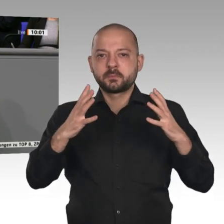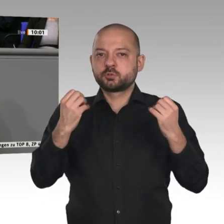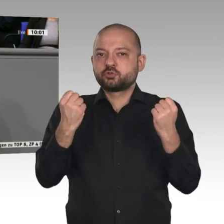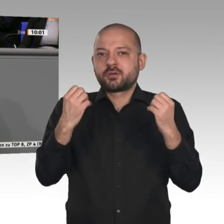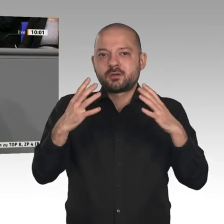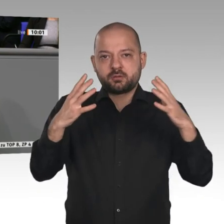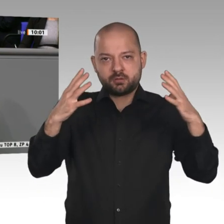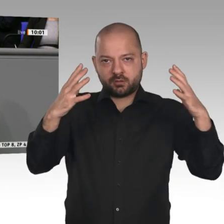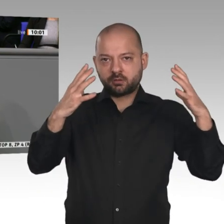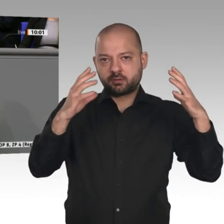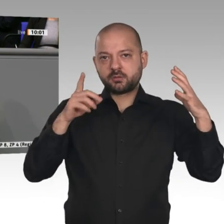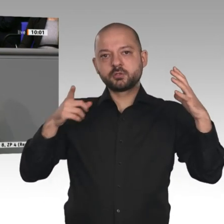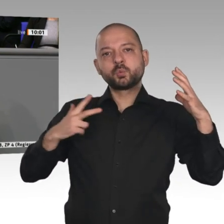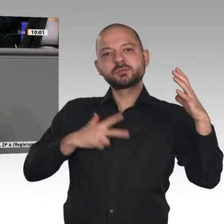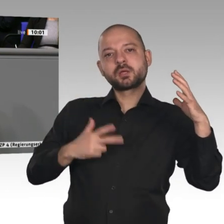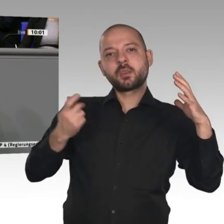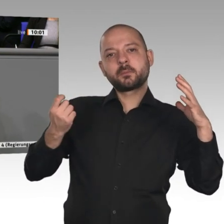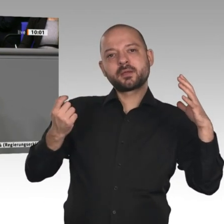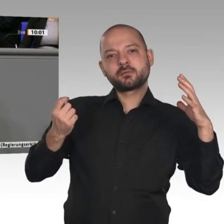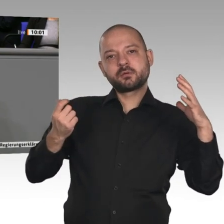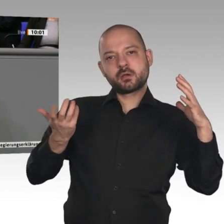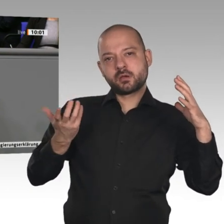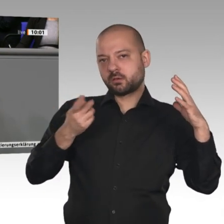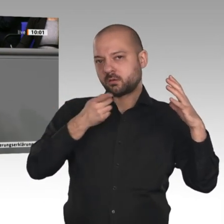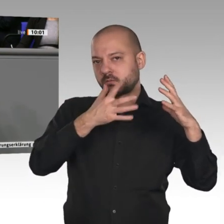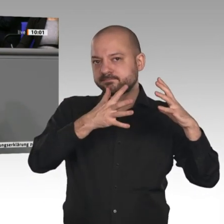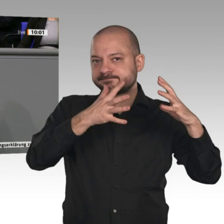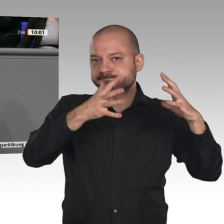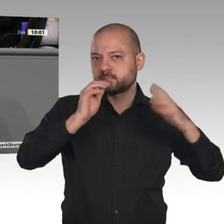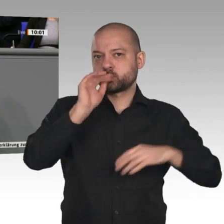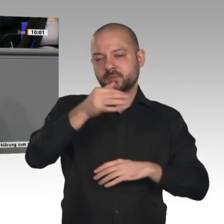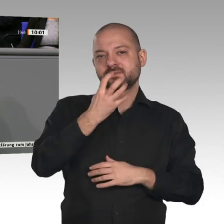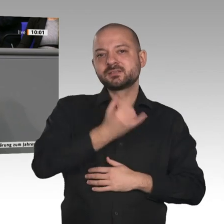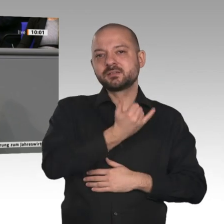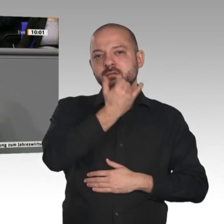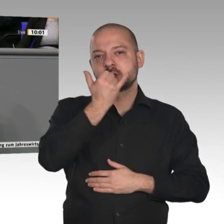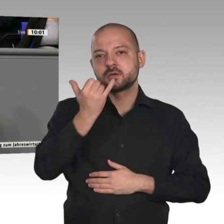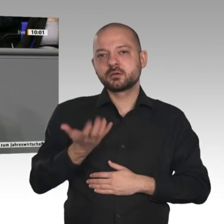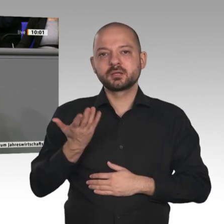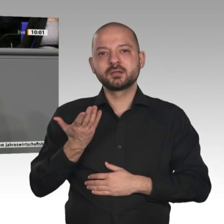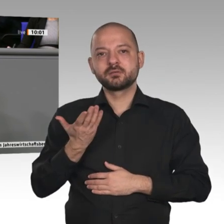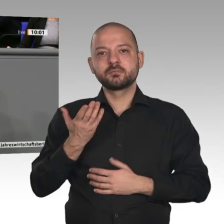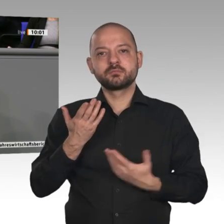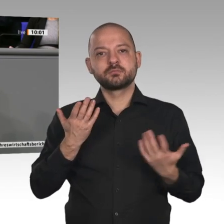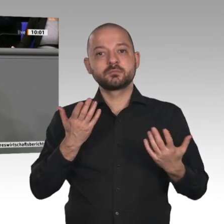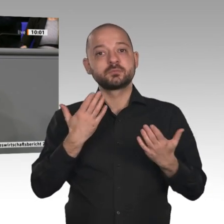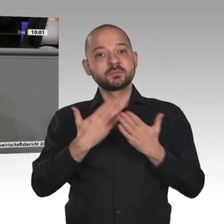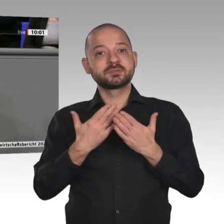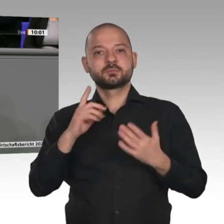Kollege Linnemann hat das vorhin angesprochen. Das muss man mit aller Deutlichkeit wiederholen: Wer der Abgrenzung und dem Protektionismus, wie es die AfD